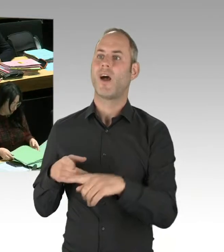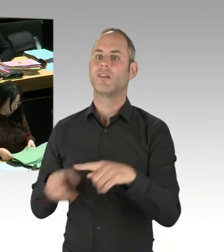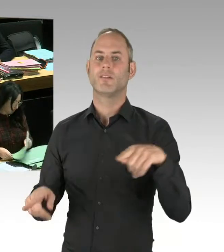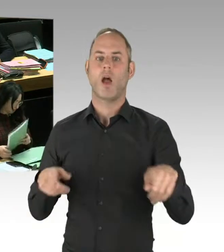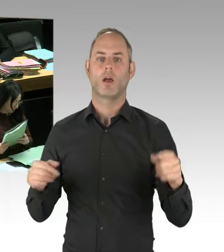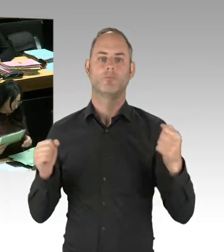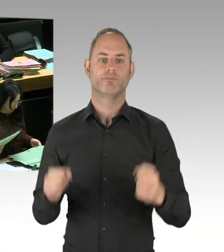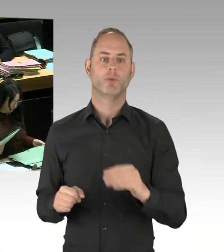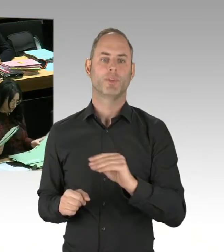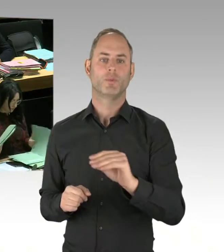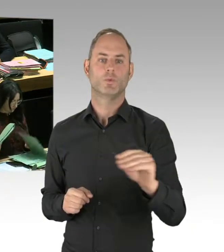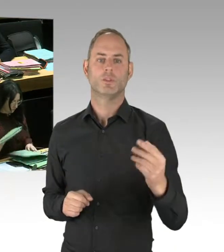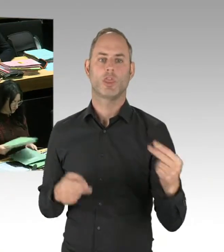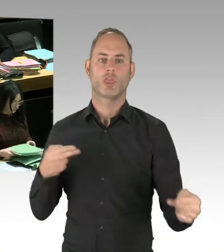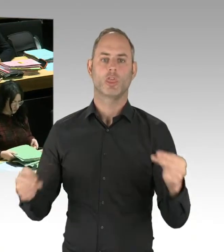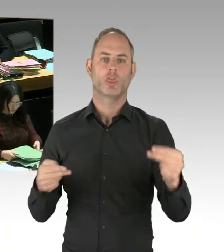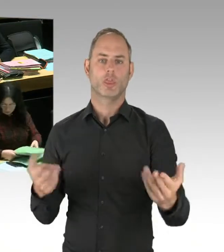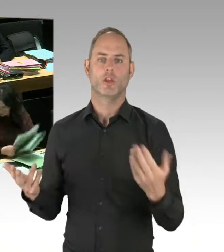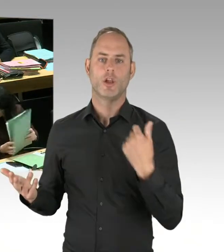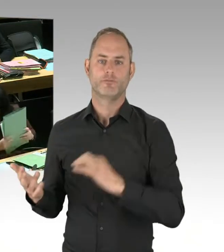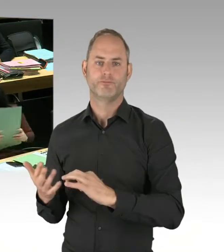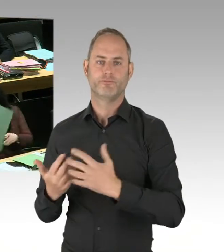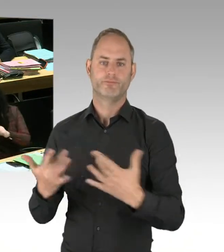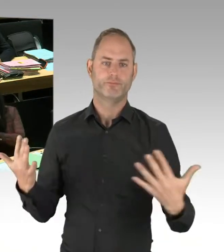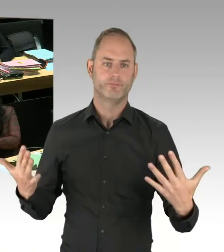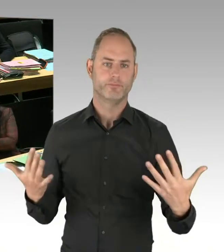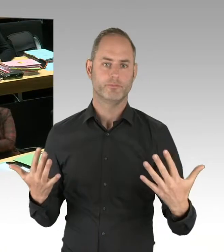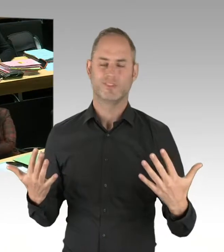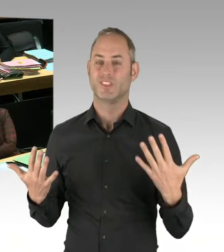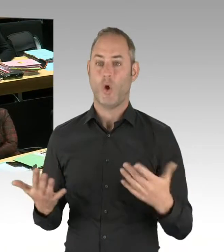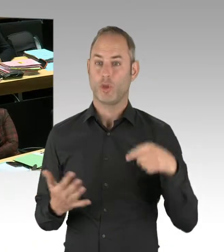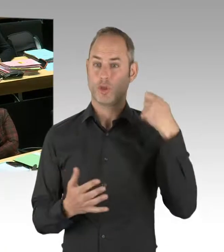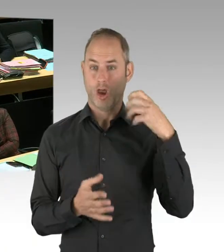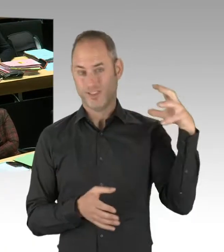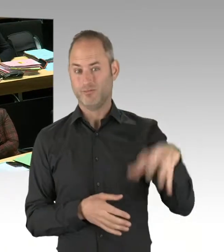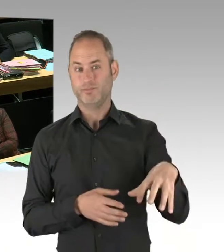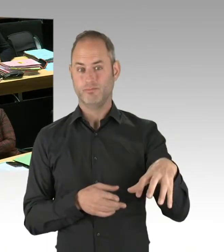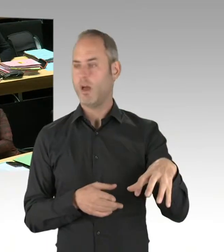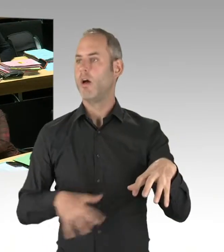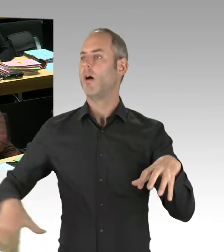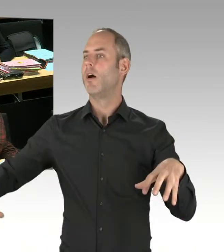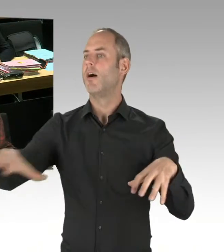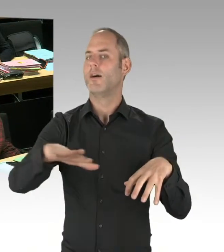die Drogenkriminalität und die Begleitkriminalität zurückzudrängen, diese Kriminalität wieder zurückkehren würde.